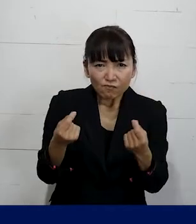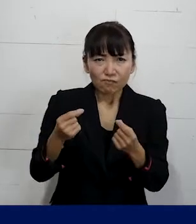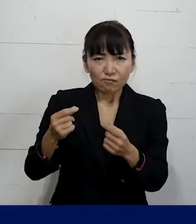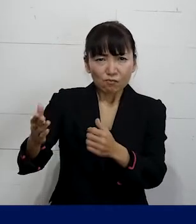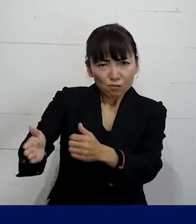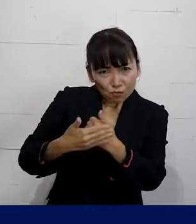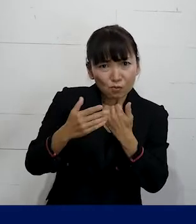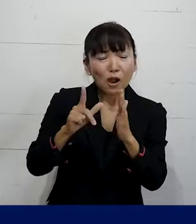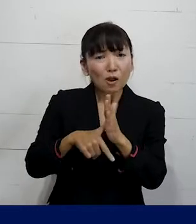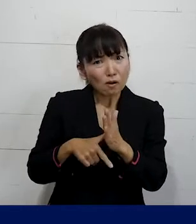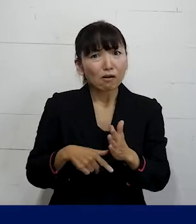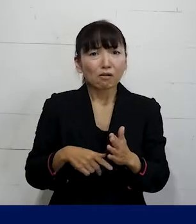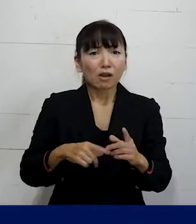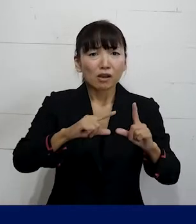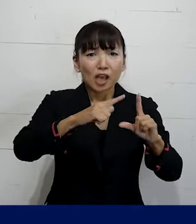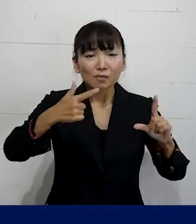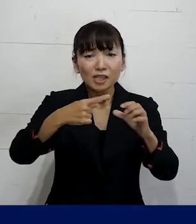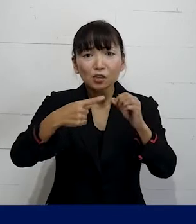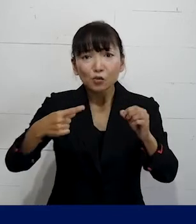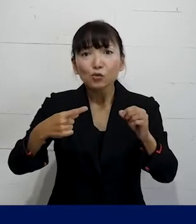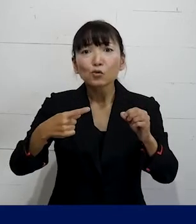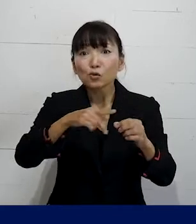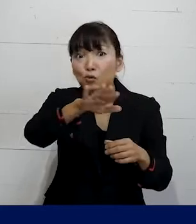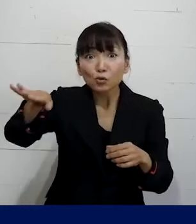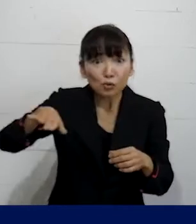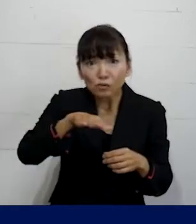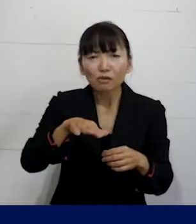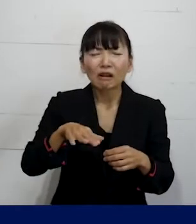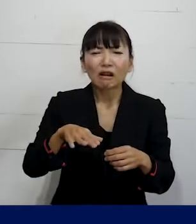自分以外の別の仲間がもしかしたら